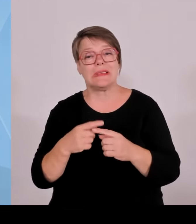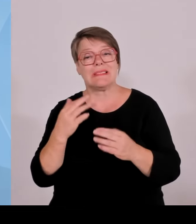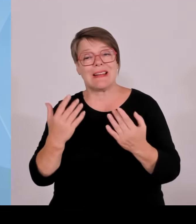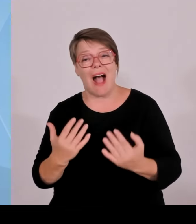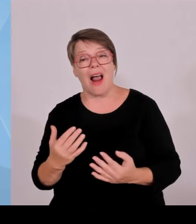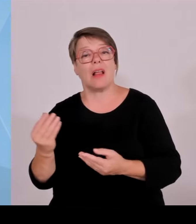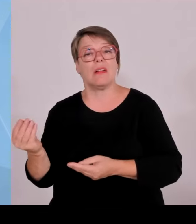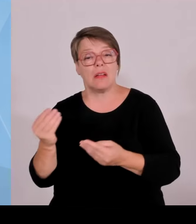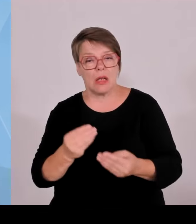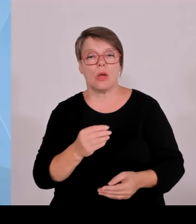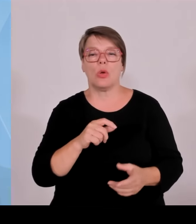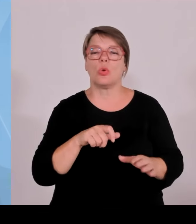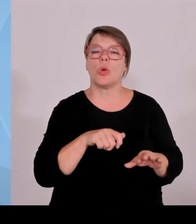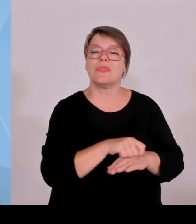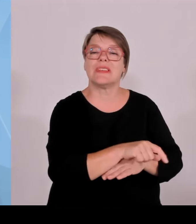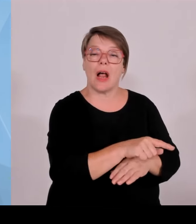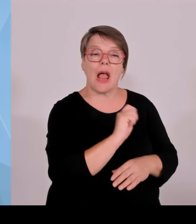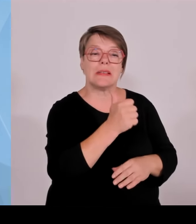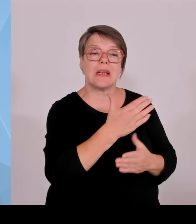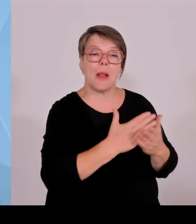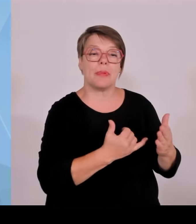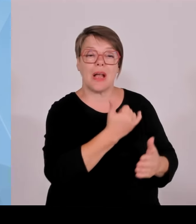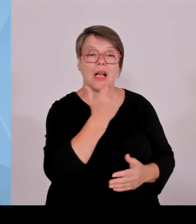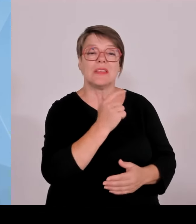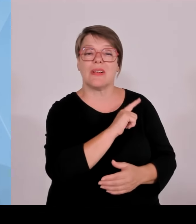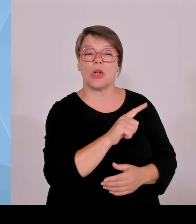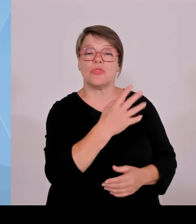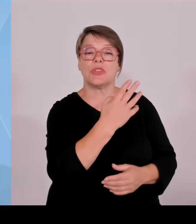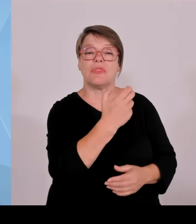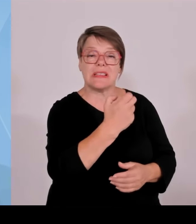realisieren. Zweiter Punkt in meiner Zuständigkeit auch das Thema